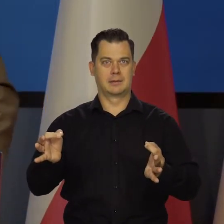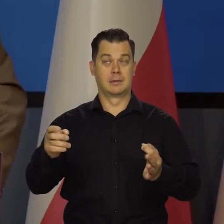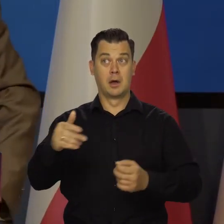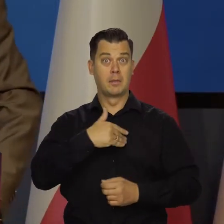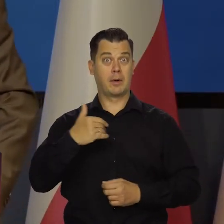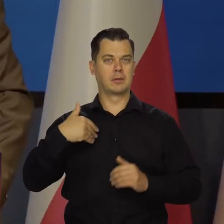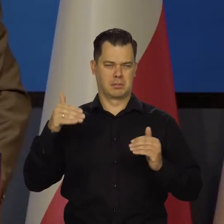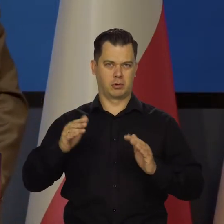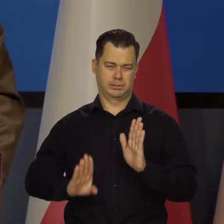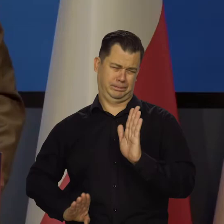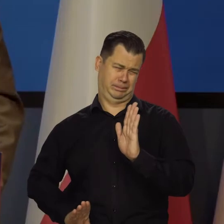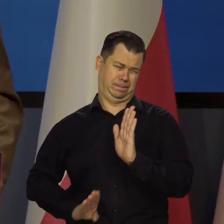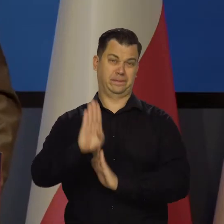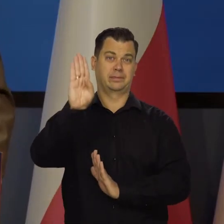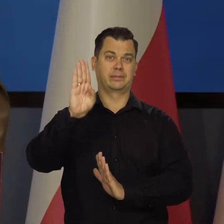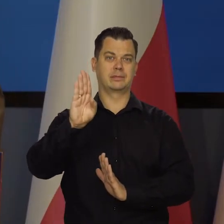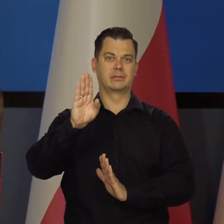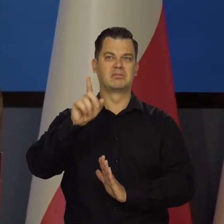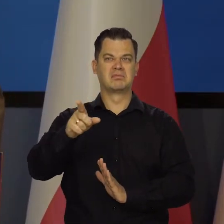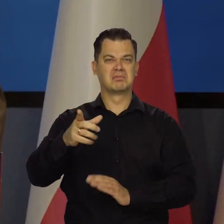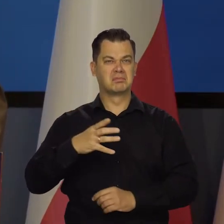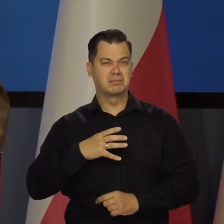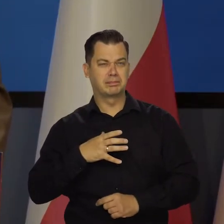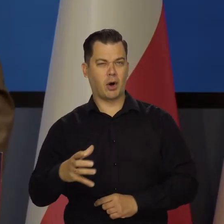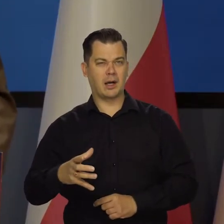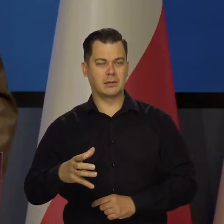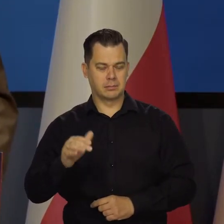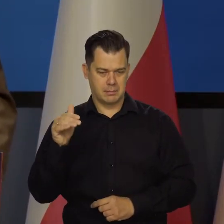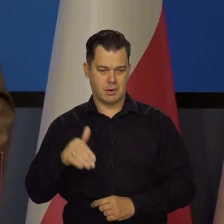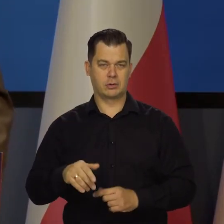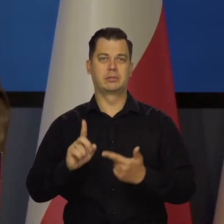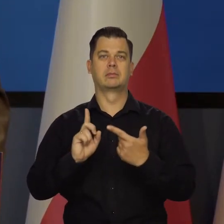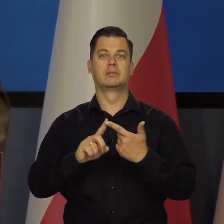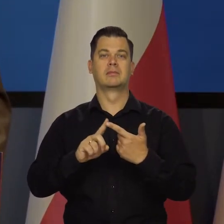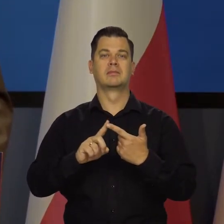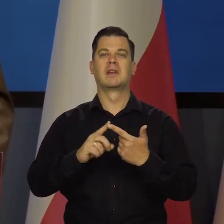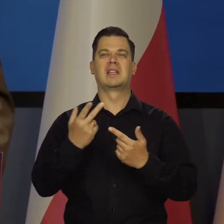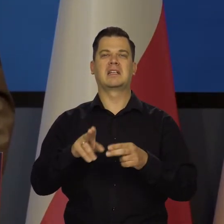na taką mocną pozycję dobrobytu i niezależności.